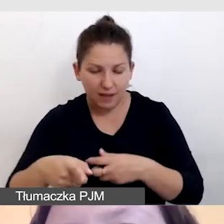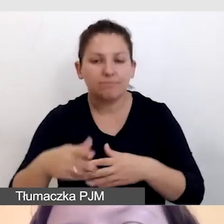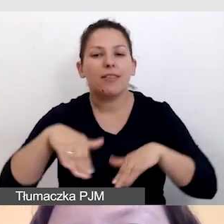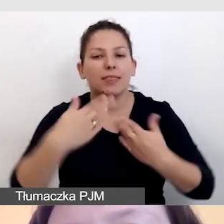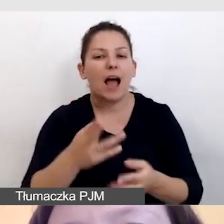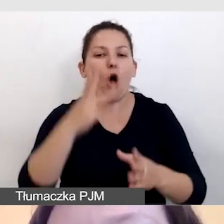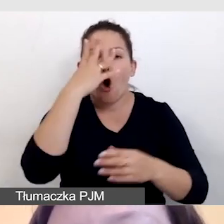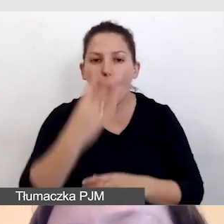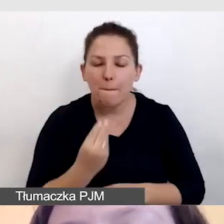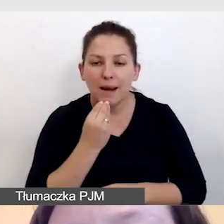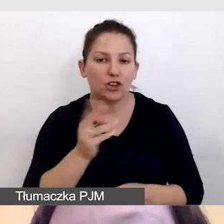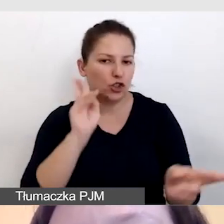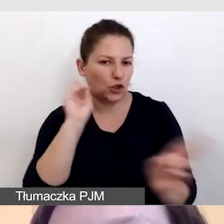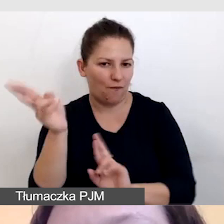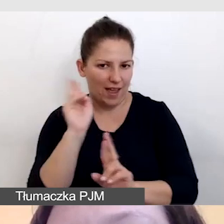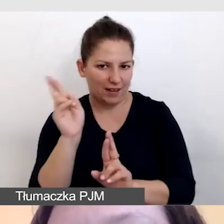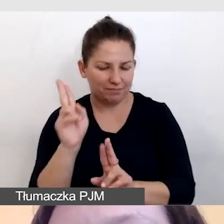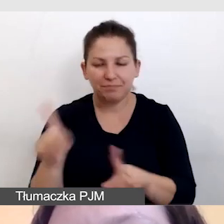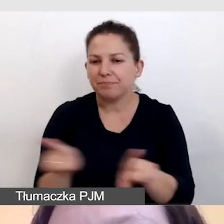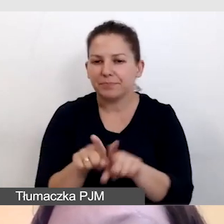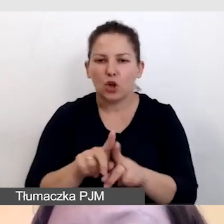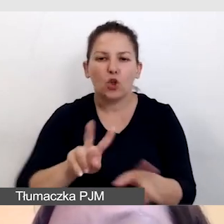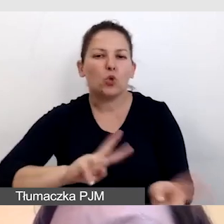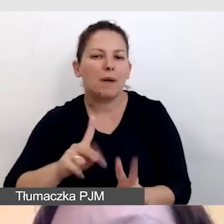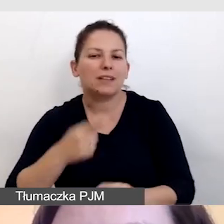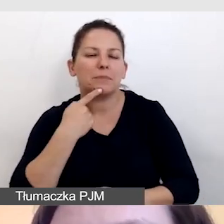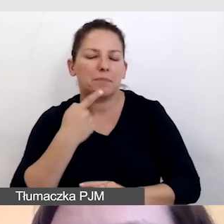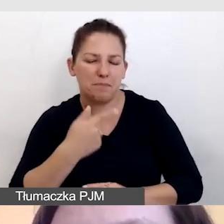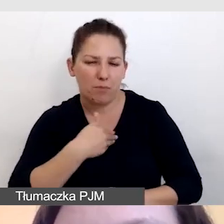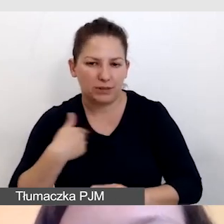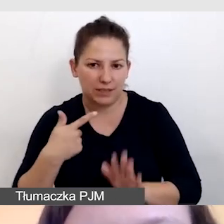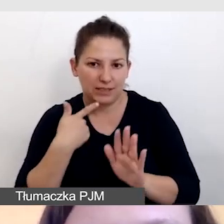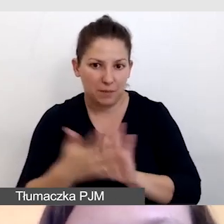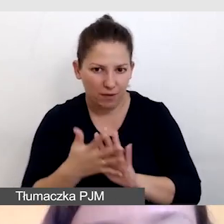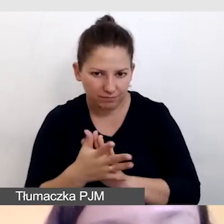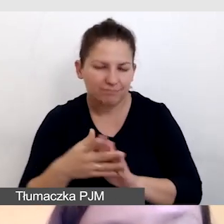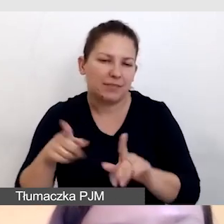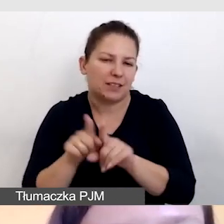tak samo jak dla tłumaczy języka migowego, którzy pracowaliby online.